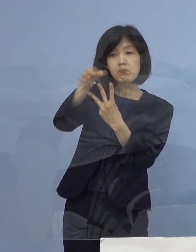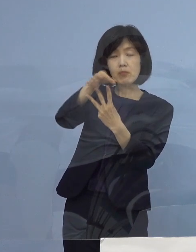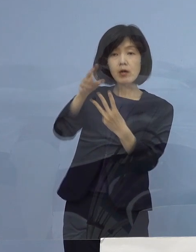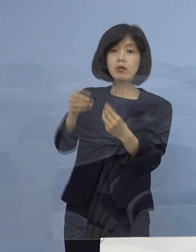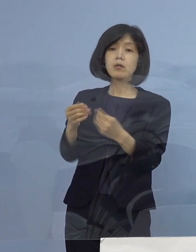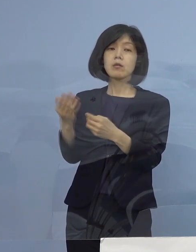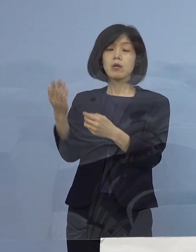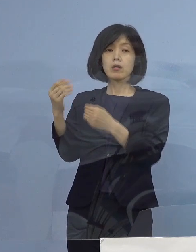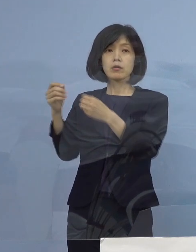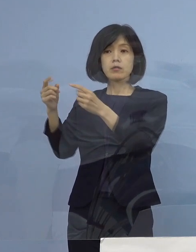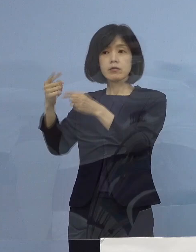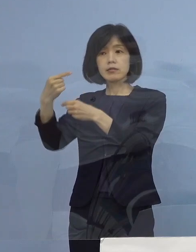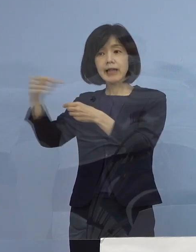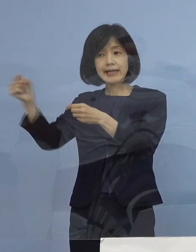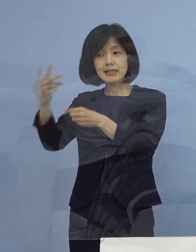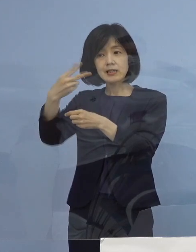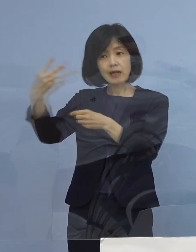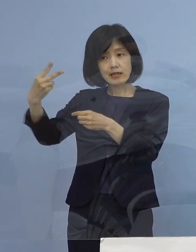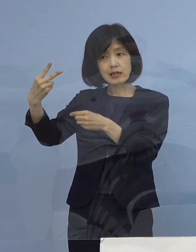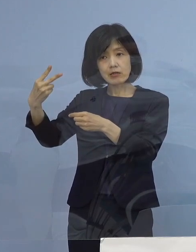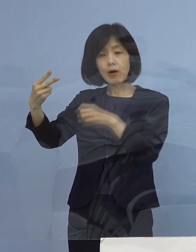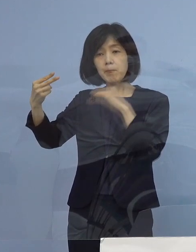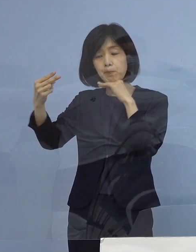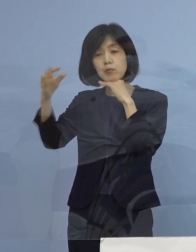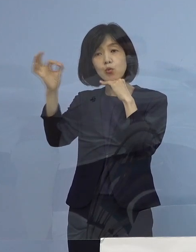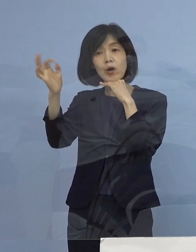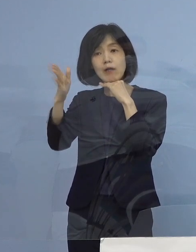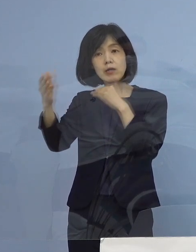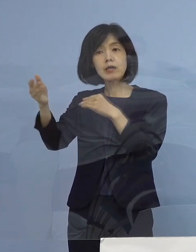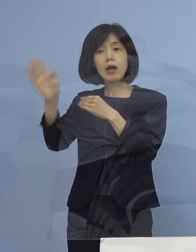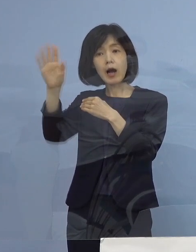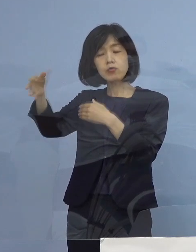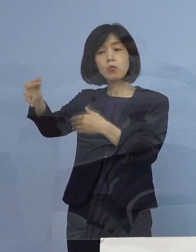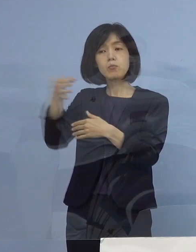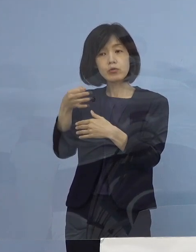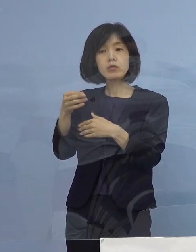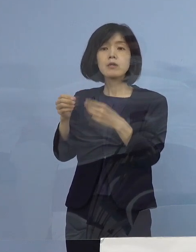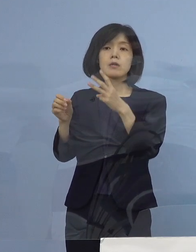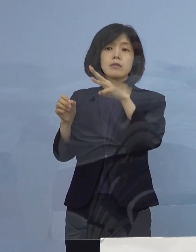こちらで出させていただいて 第3期については少し期間が長くなっていたものですから